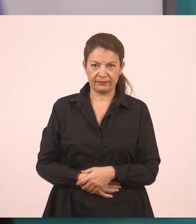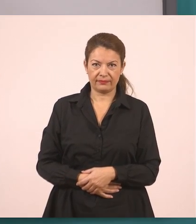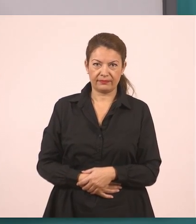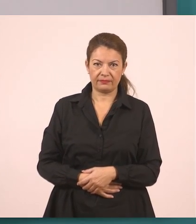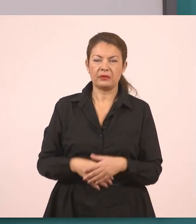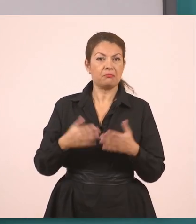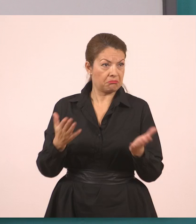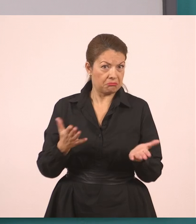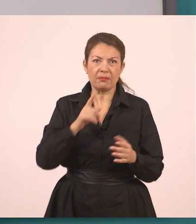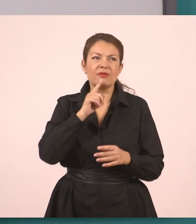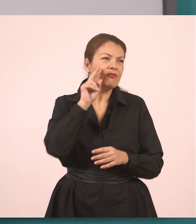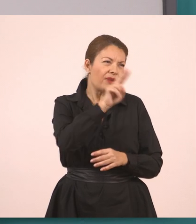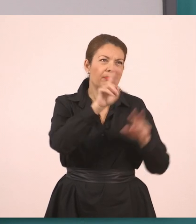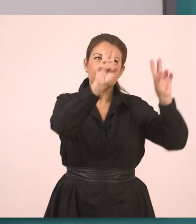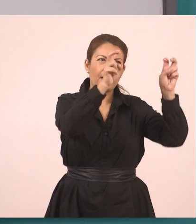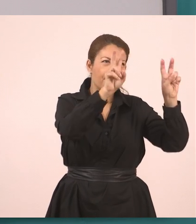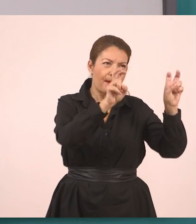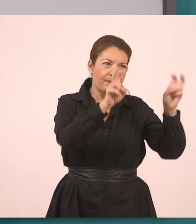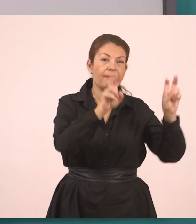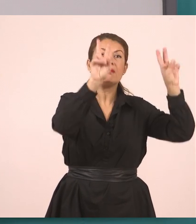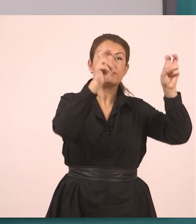Ουσιαστικά αντιγράφω την ερώτηση.